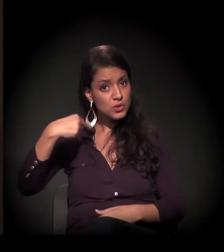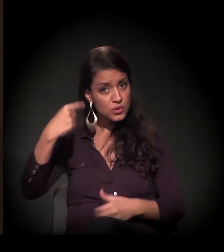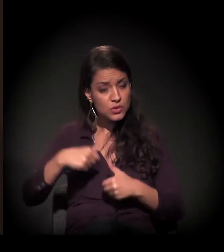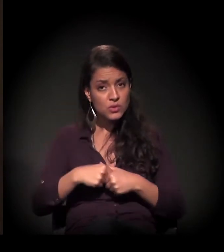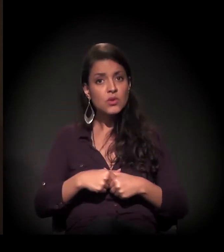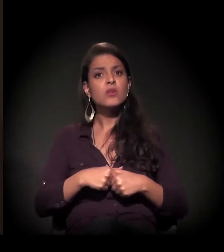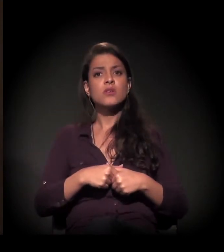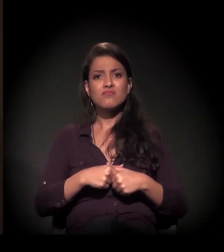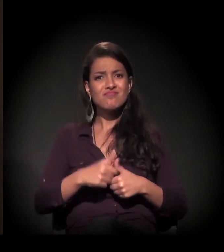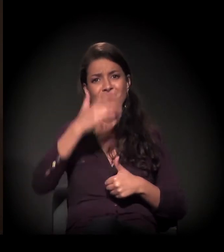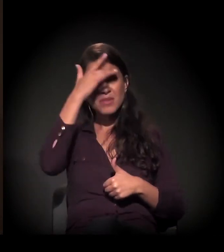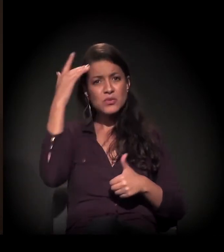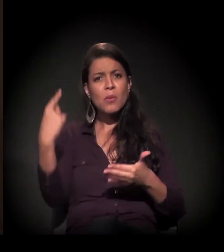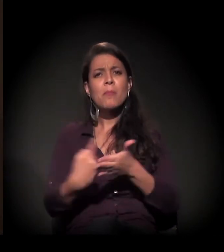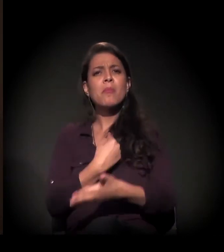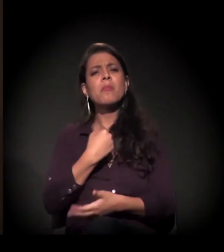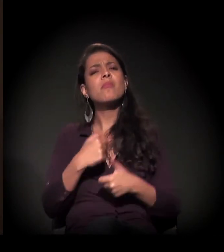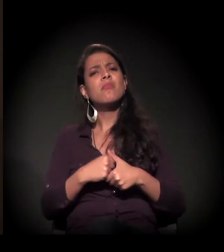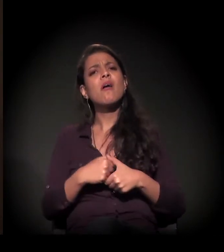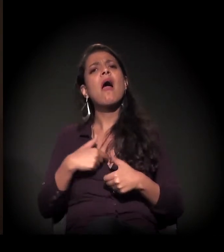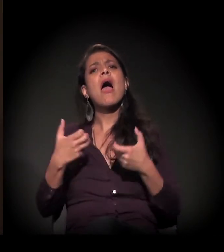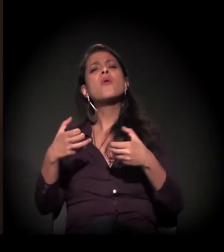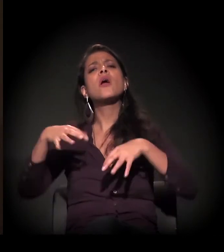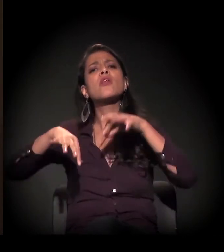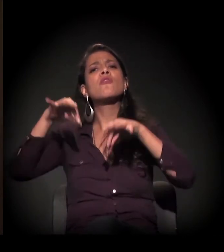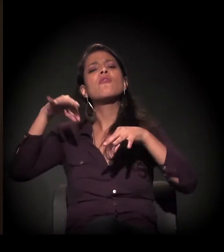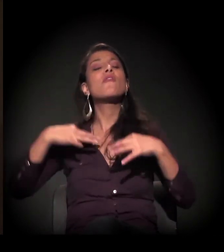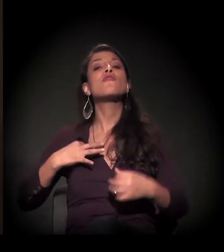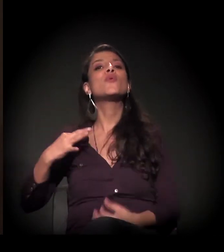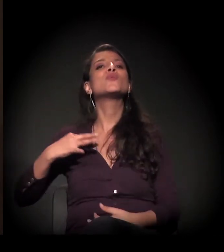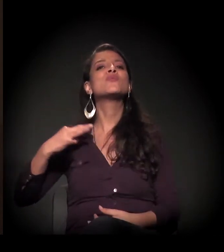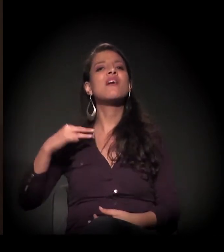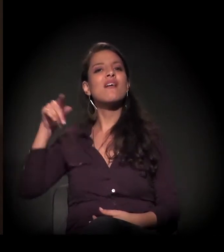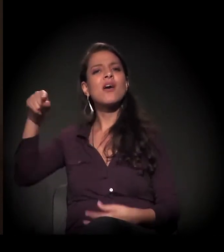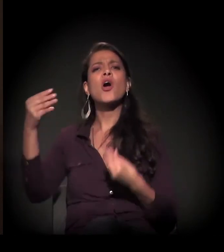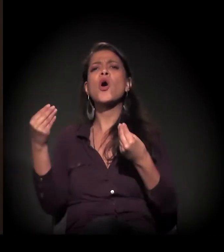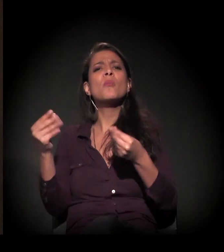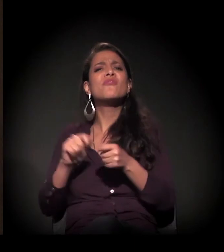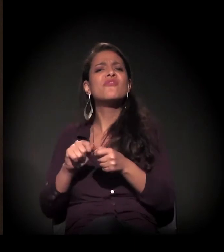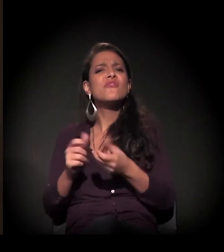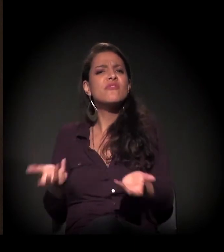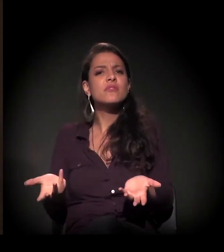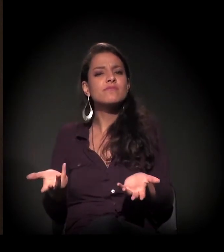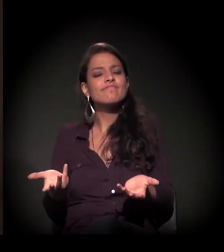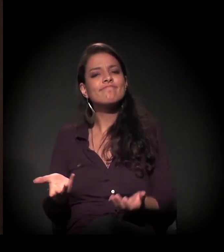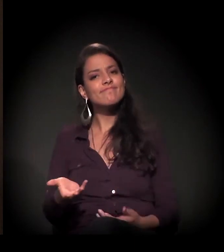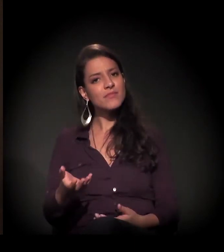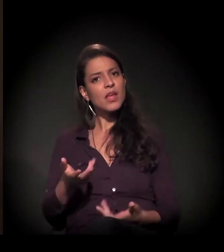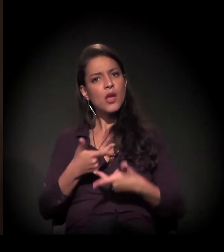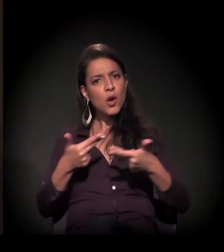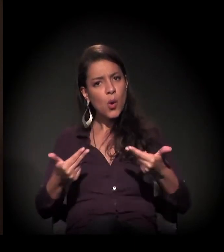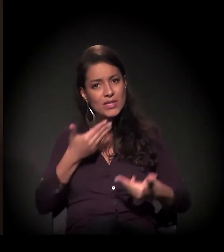E muitas vezes as pessoas me perguntam: "Maria Eulina, quero ser voluntária, como é que posso fazer?". Dê o melhor de você.